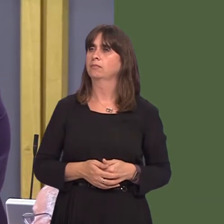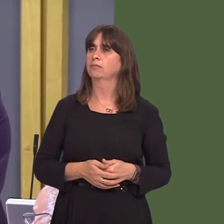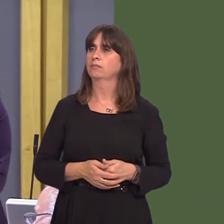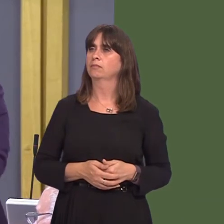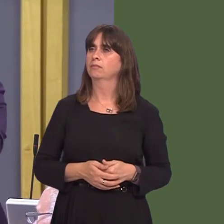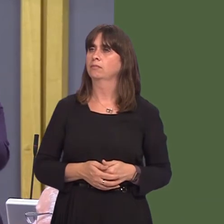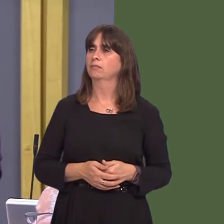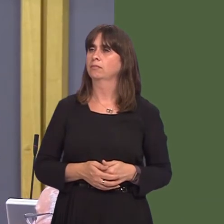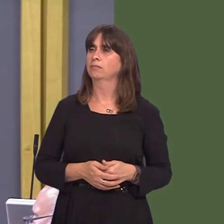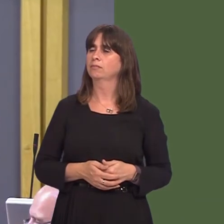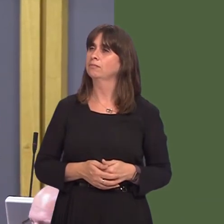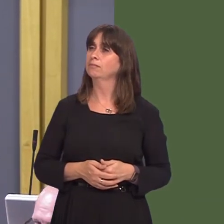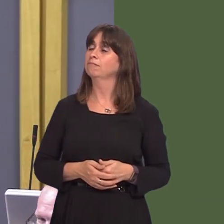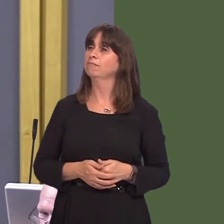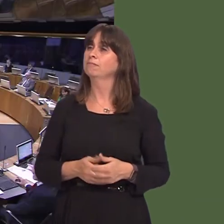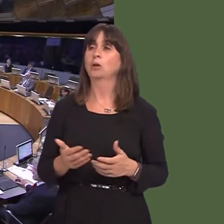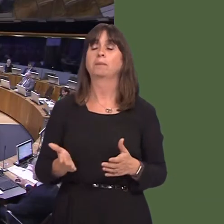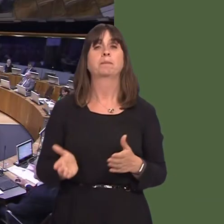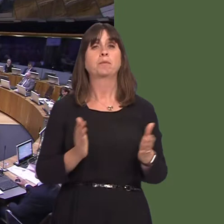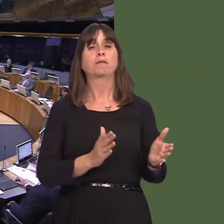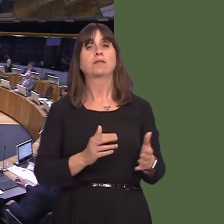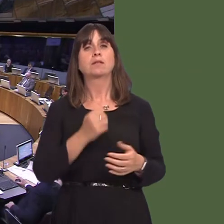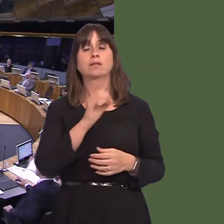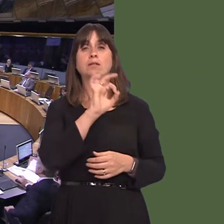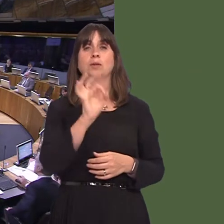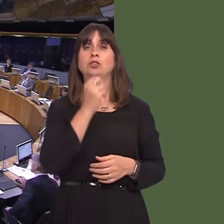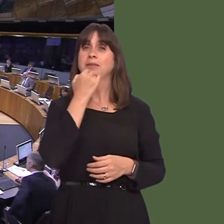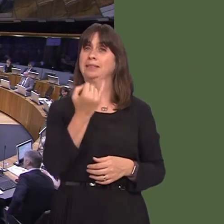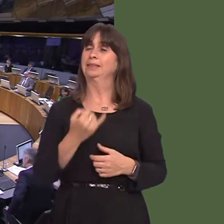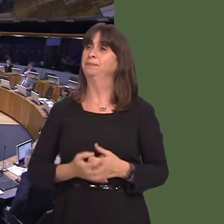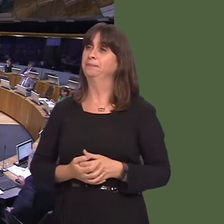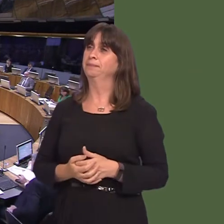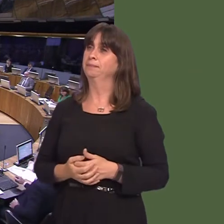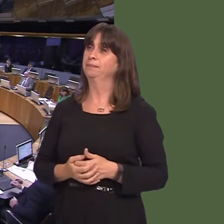on. Y Llywydd / The Llywydd: Cwestiwn 6óJenny Rathbone. Jenny Rathbone AM: 6. Pa gamau ychwanegol